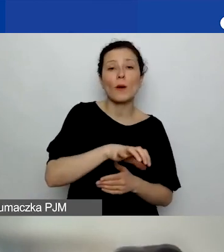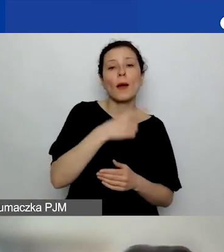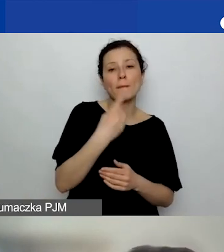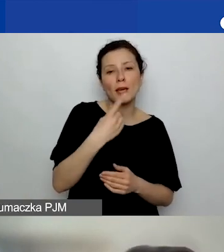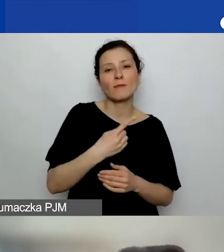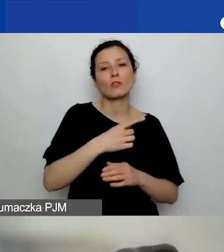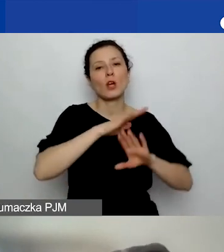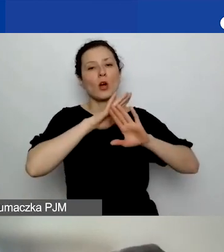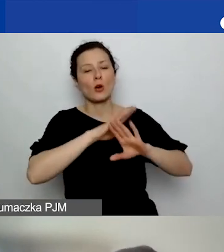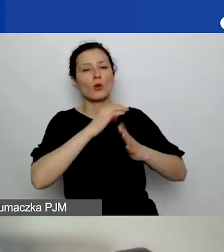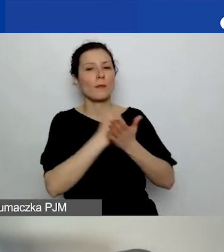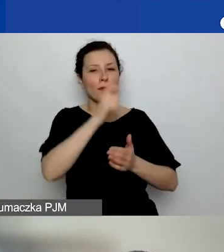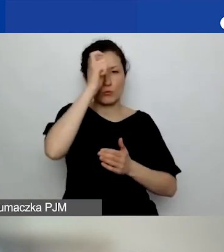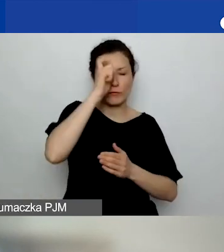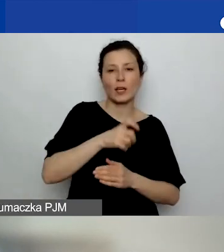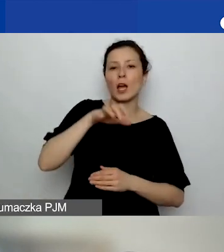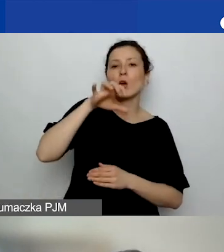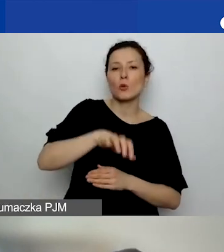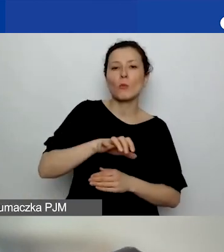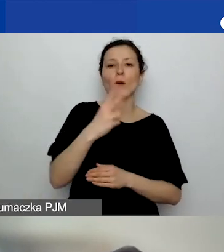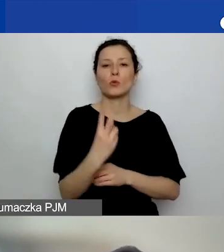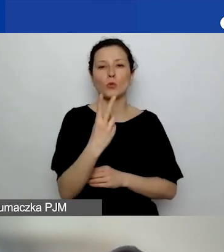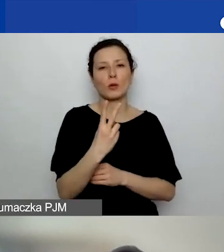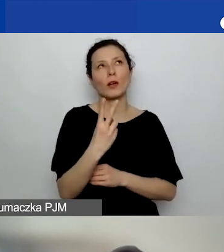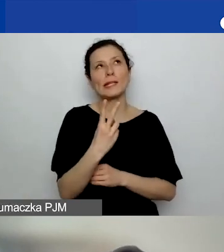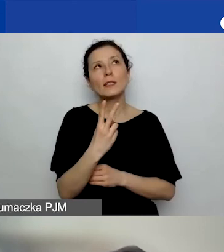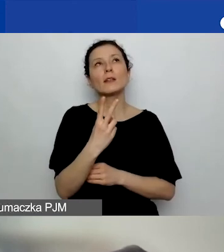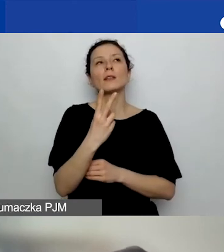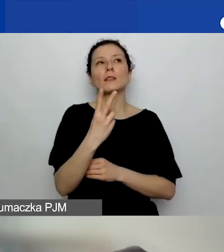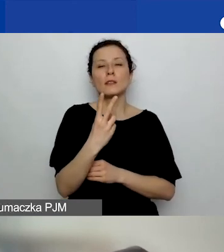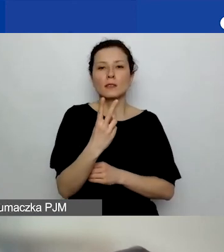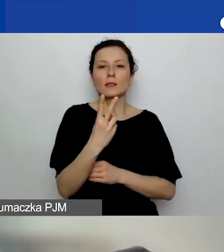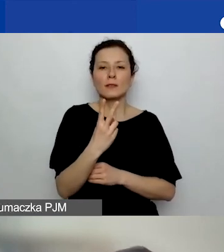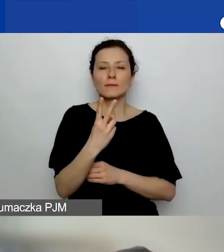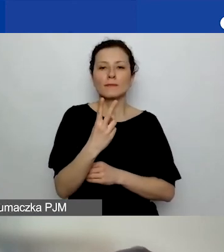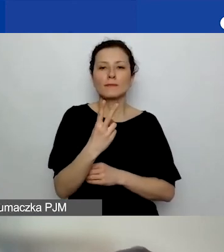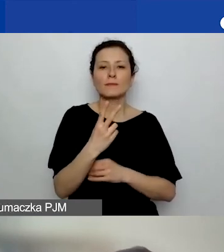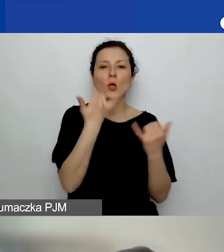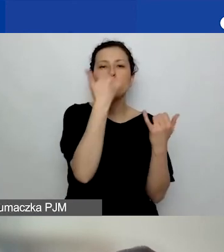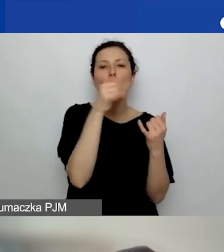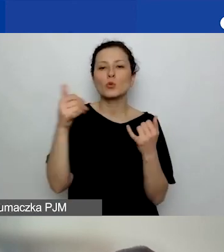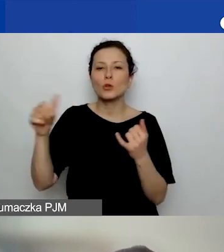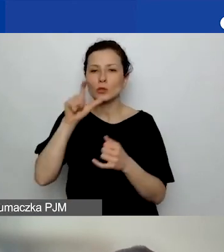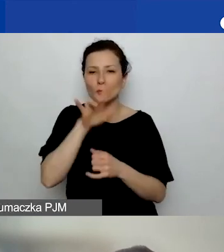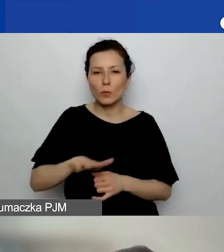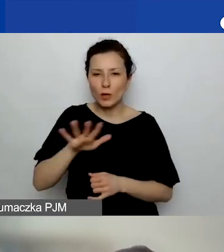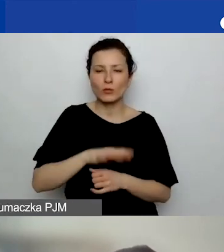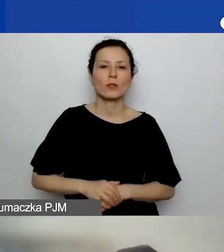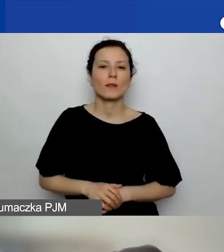w obszarze drugim różnorodność społeczna,